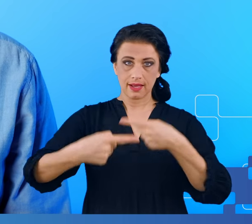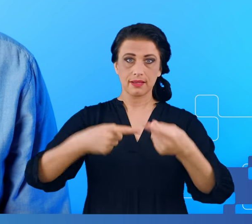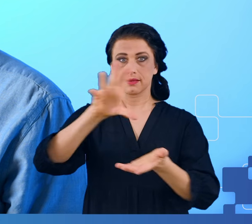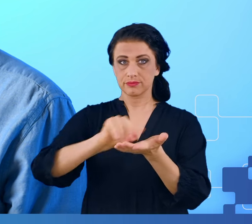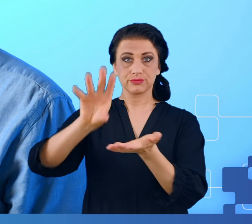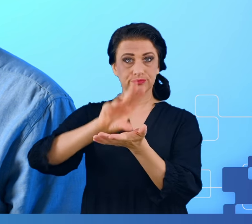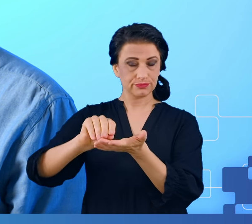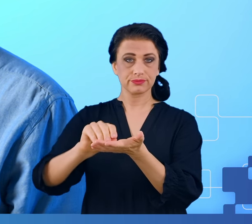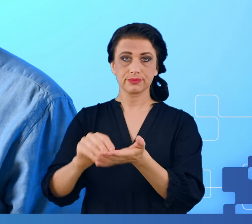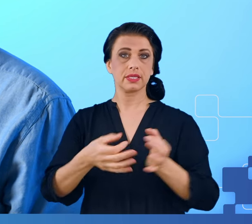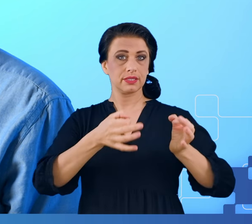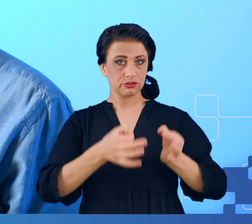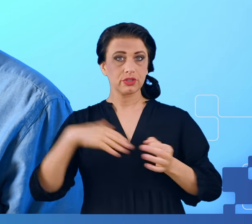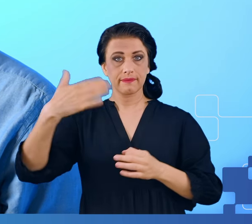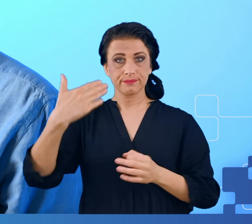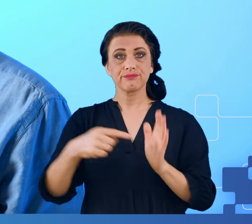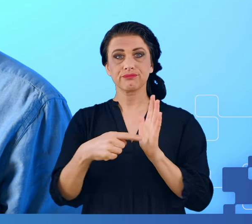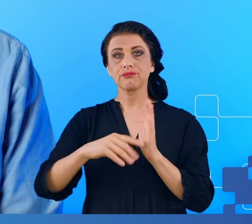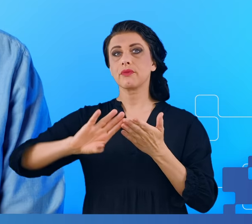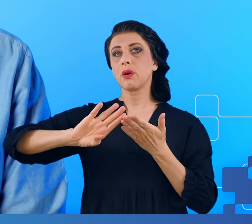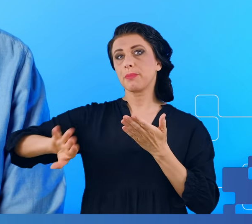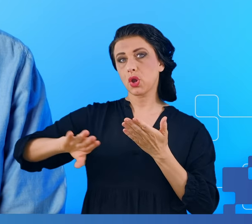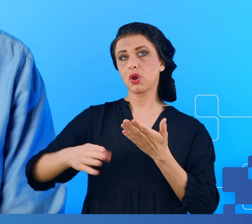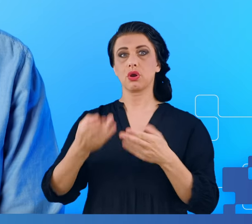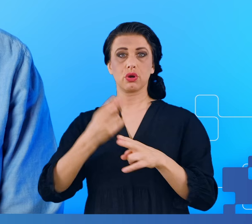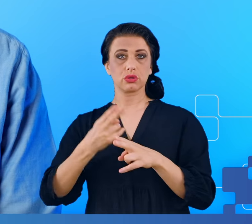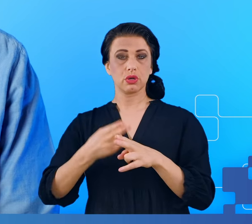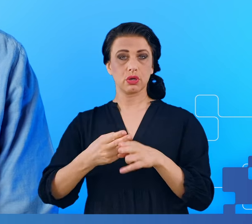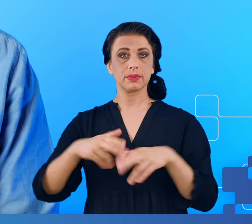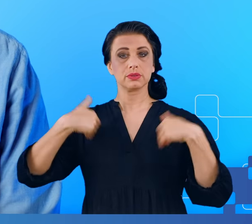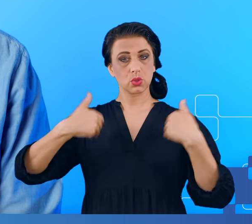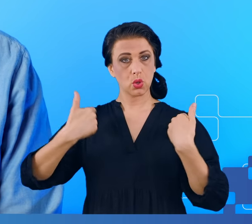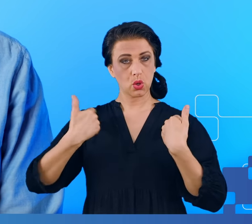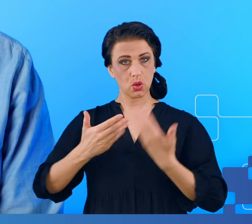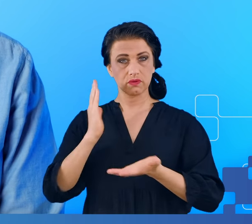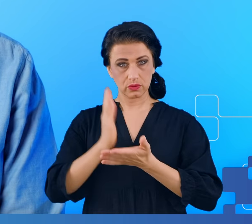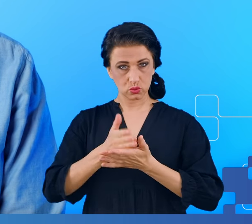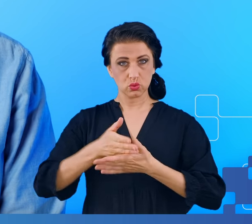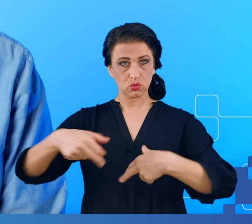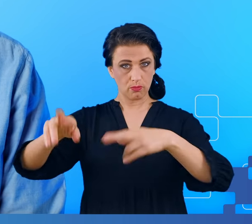Chodzi o to, że ludzie po przejściu i po wyzdrowieniu z COVID-19 często